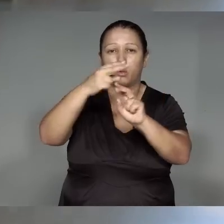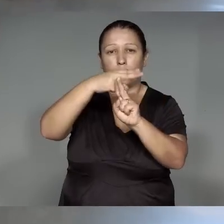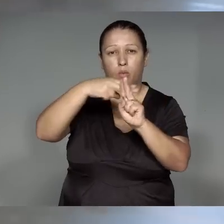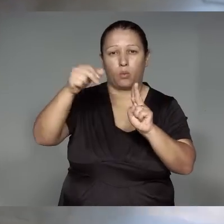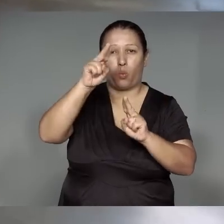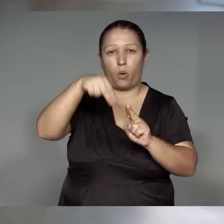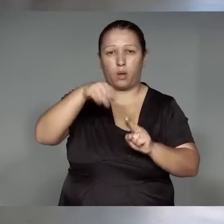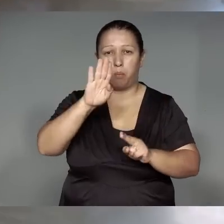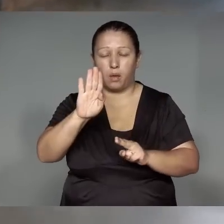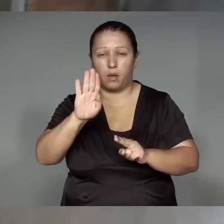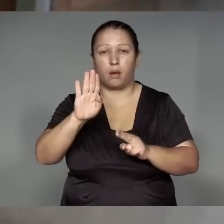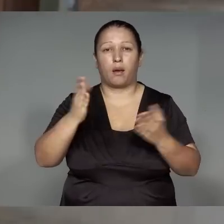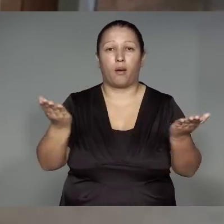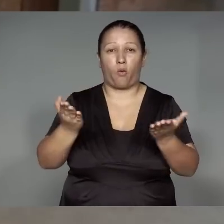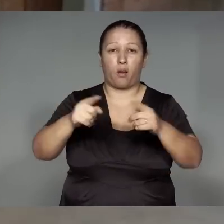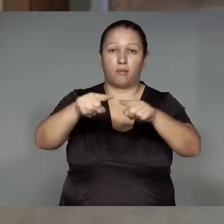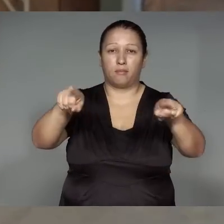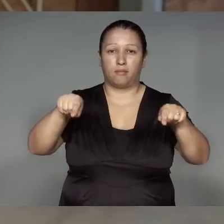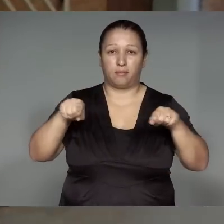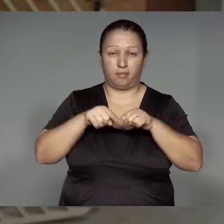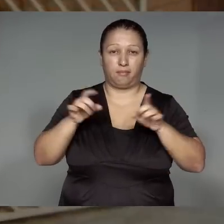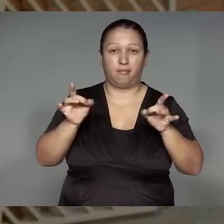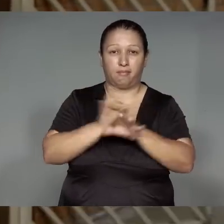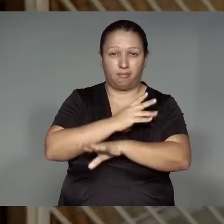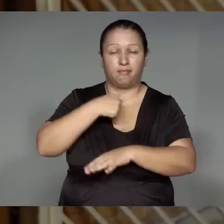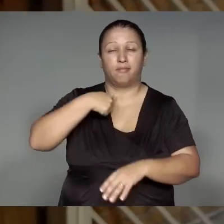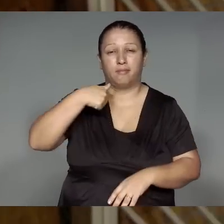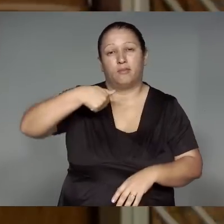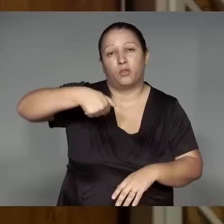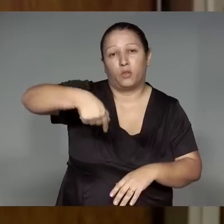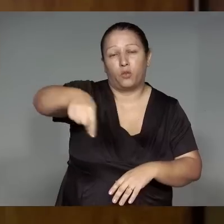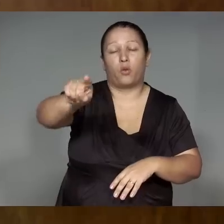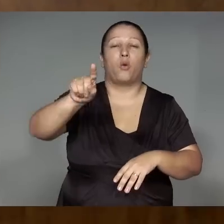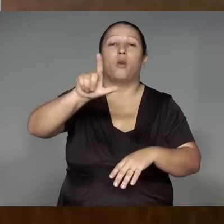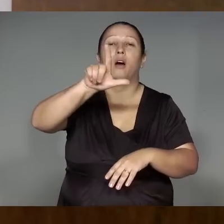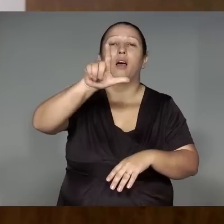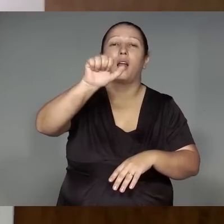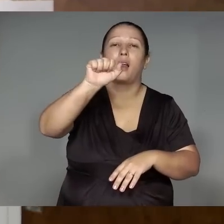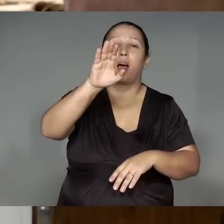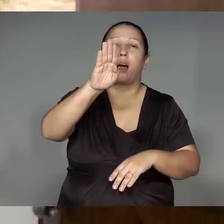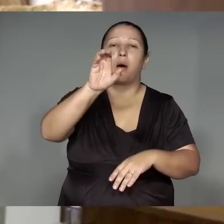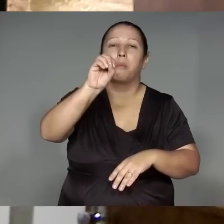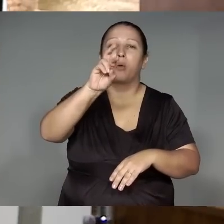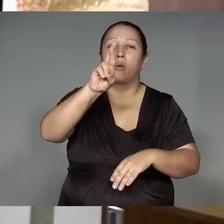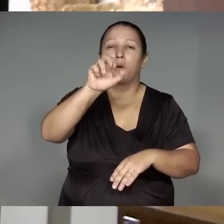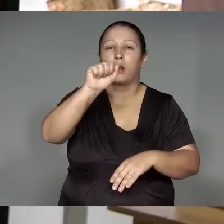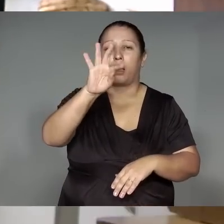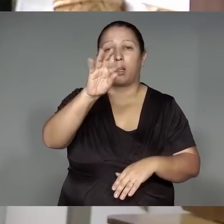Wema ’ang, jemo’e͂ tawawi weom kawa’iwa je’e͂nga rehe, jemo’e͂ tawa katy